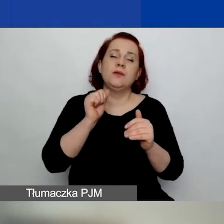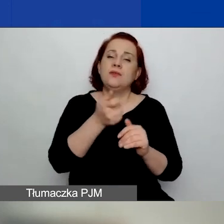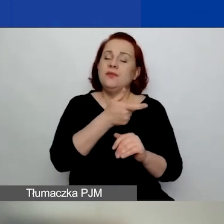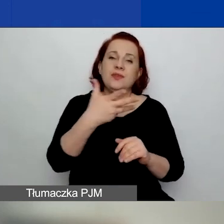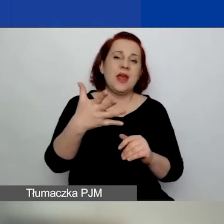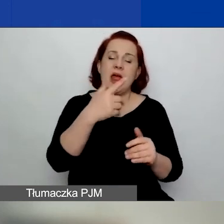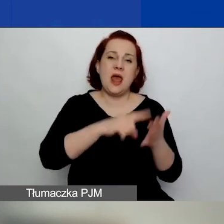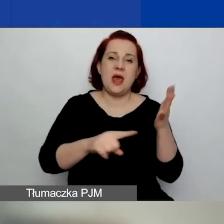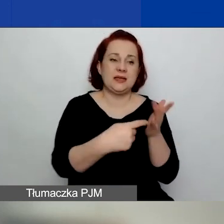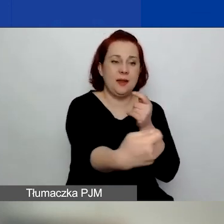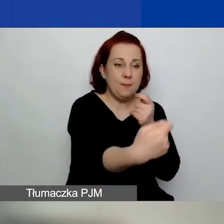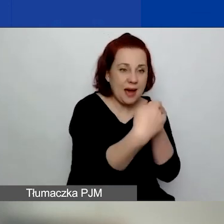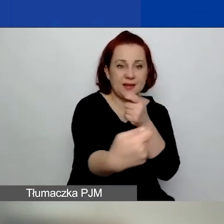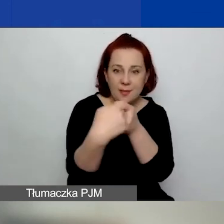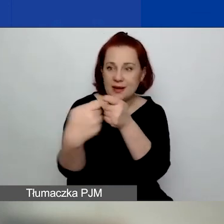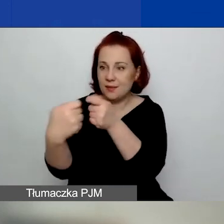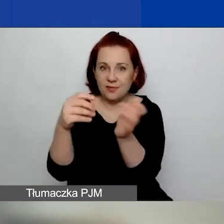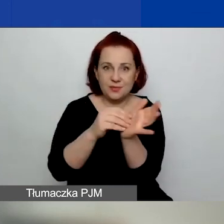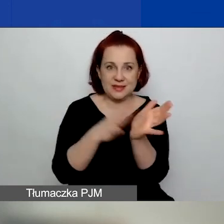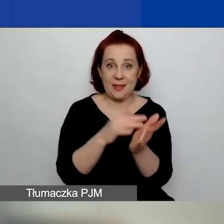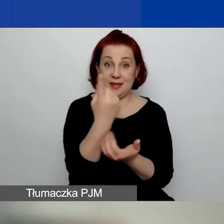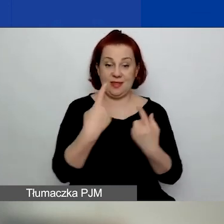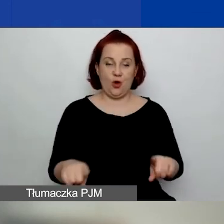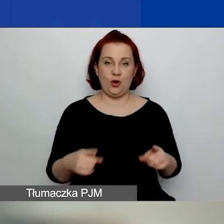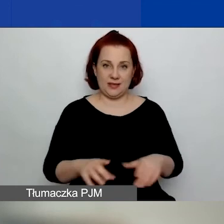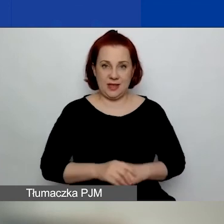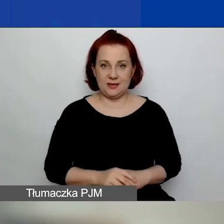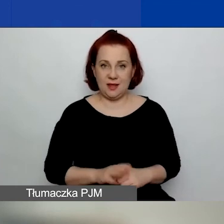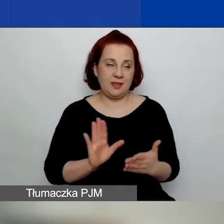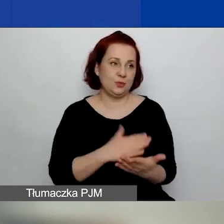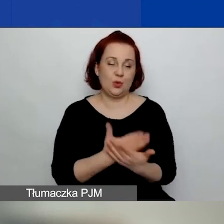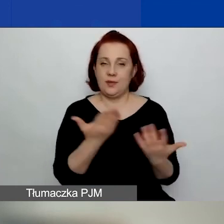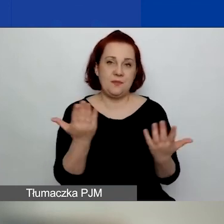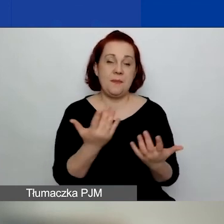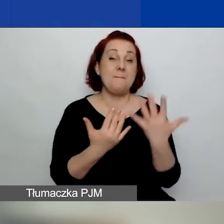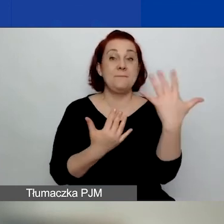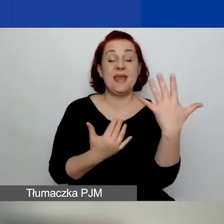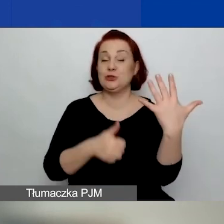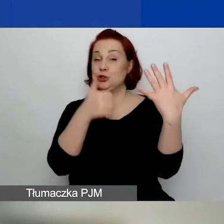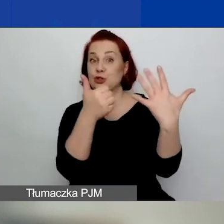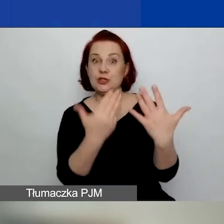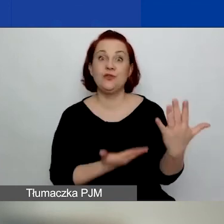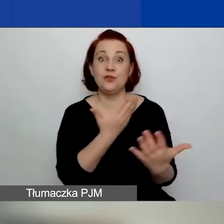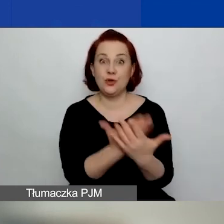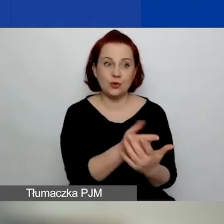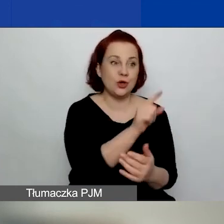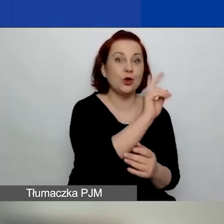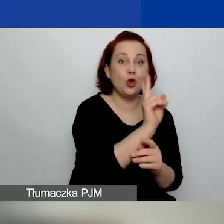To znaczy, może być złożonych pięć czy sześć wniosków z tą organizacją jako partnerem